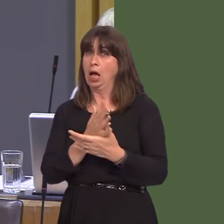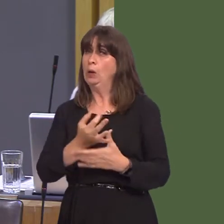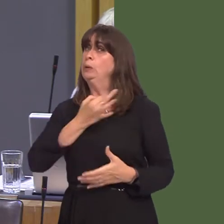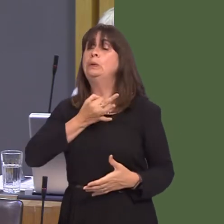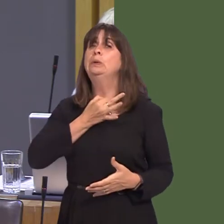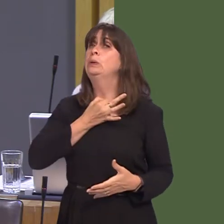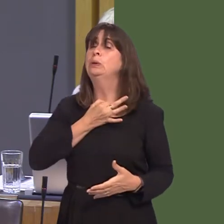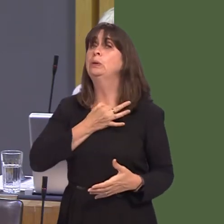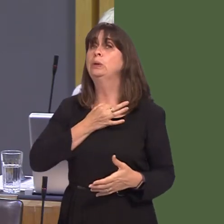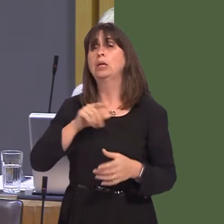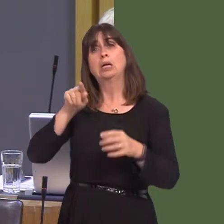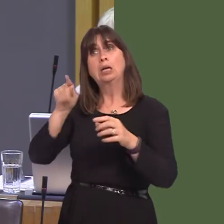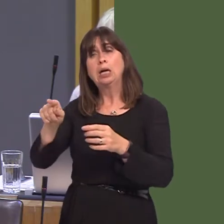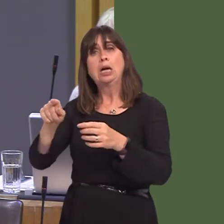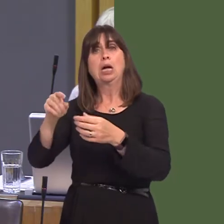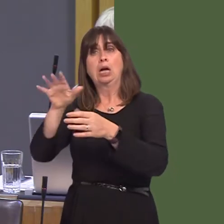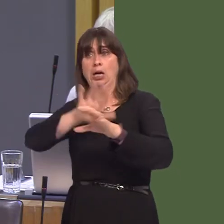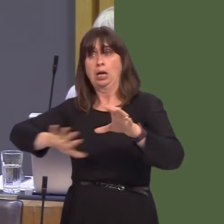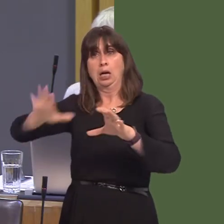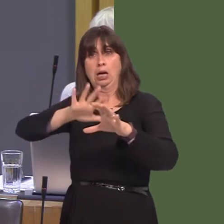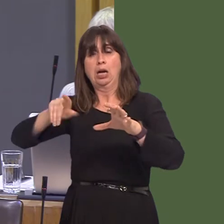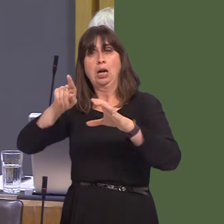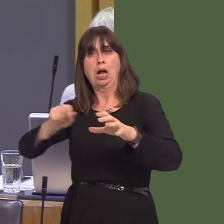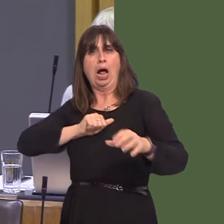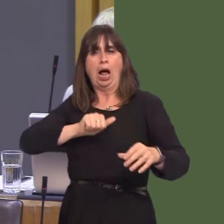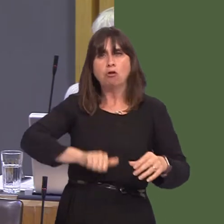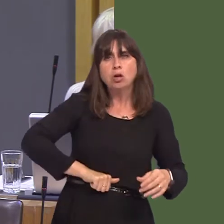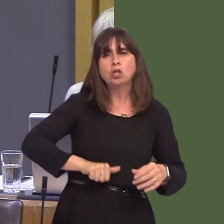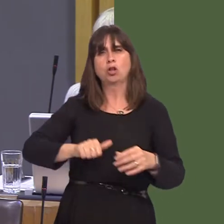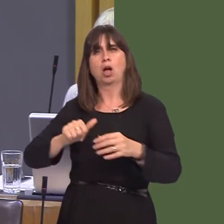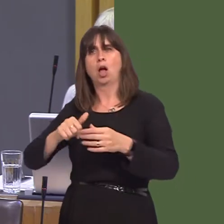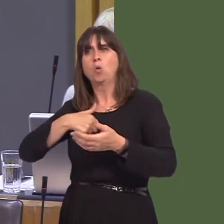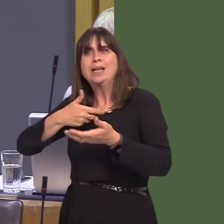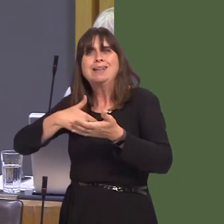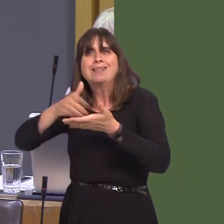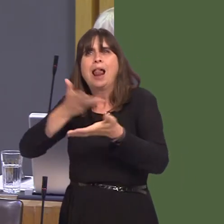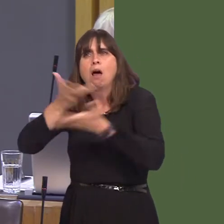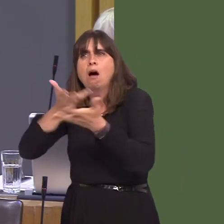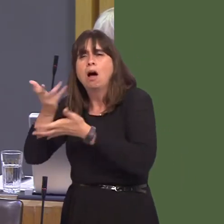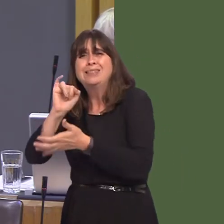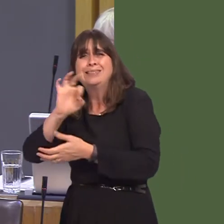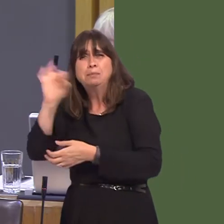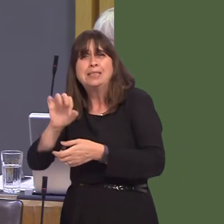market for agriculture, steel and over 60 per cent of all Welsh exports. Even the joint